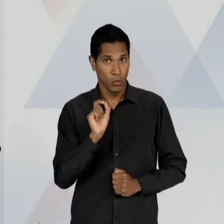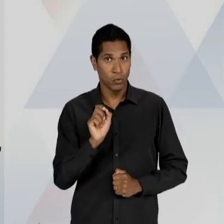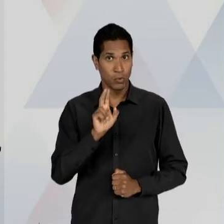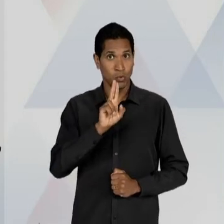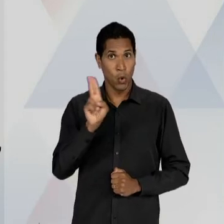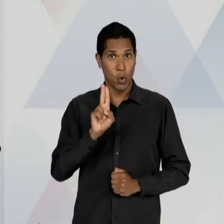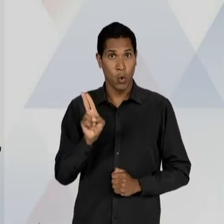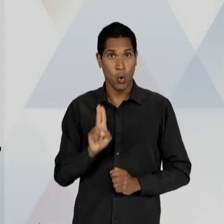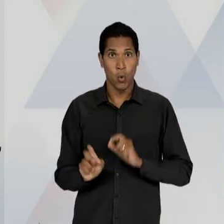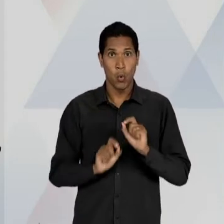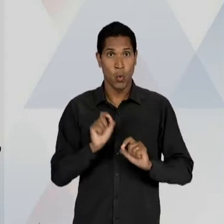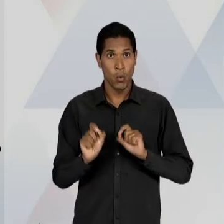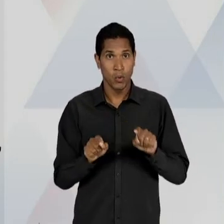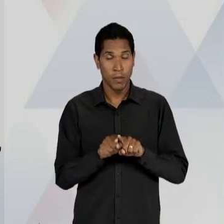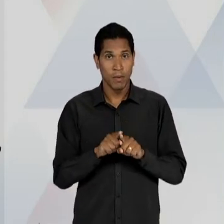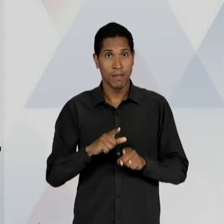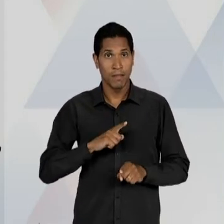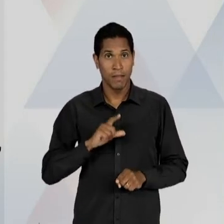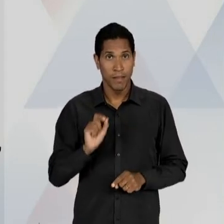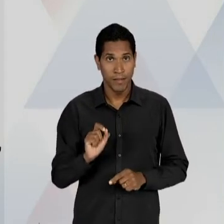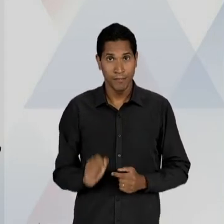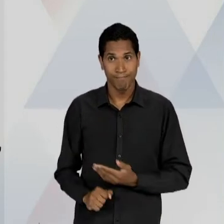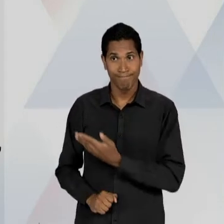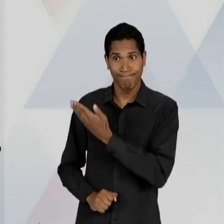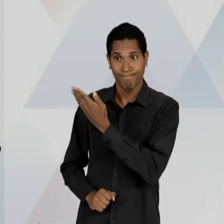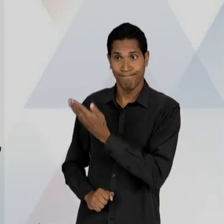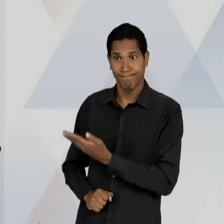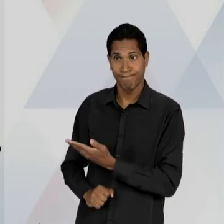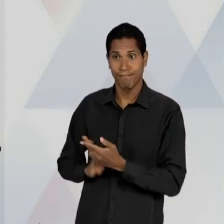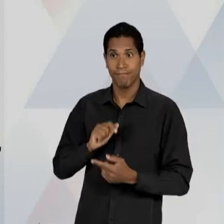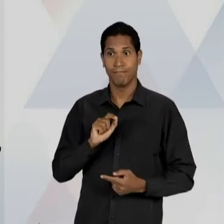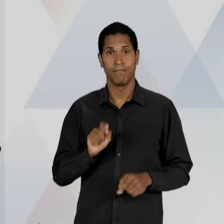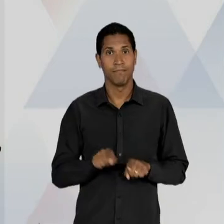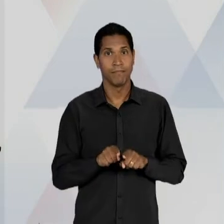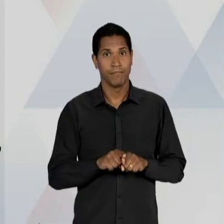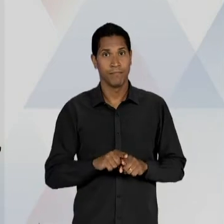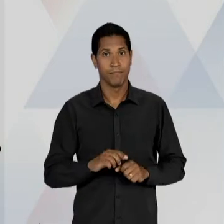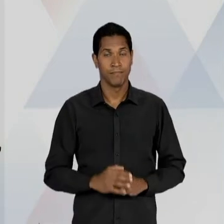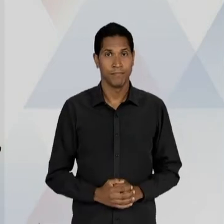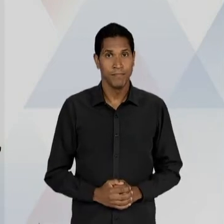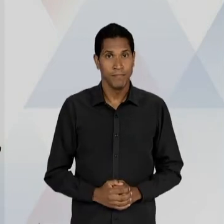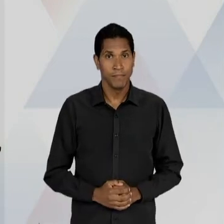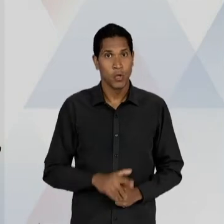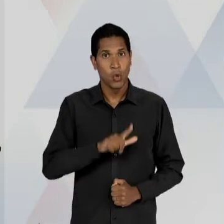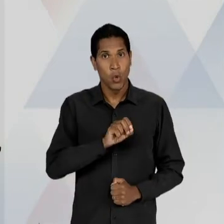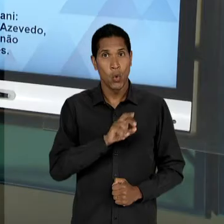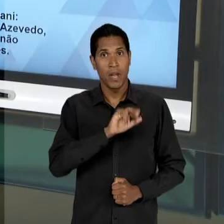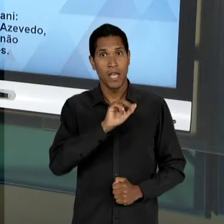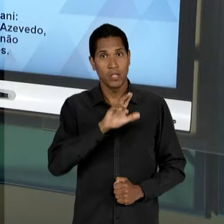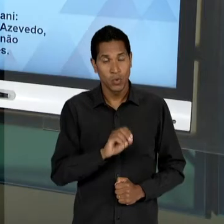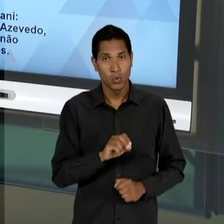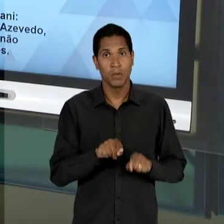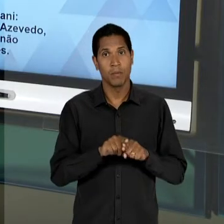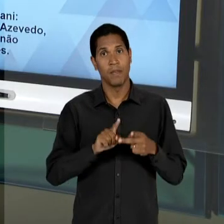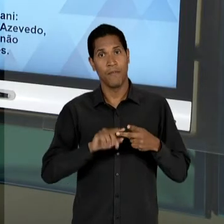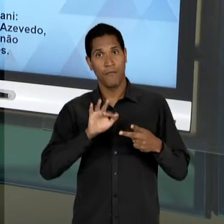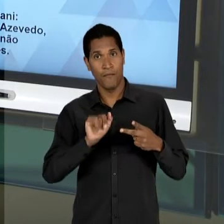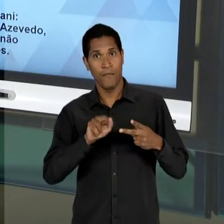SEGMENTO LOURENÇO FILHO, ALMEIDA JÚNIOR E FERNANDO DE AZEVEDO, COMO REPRESENTANTES AINDA